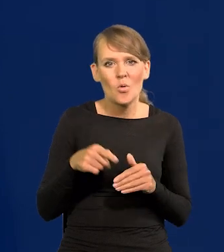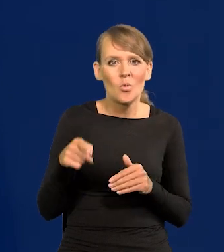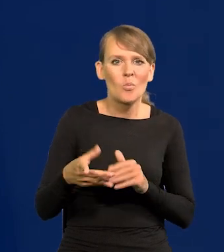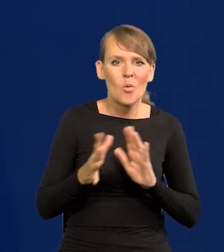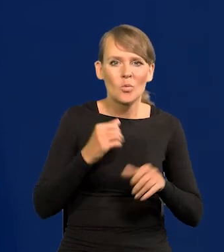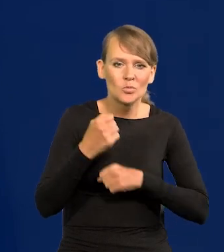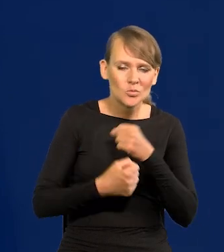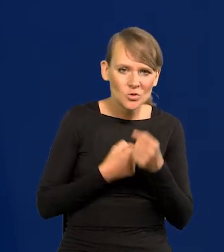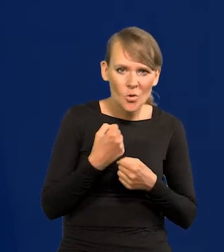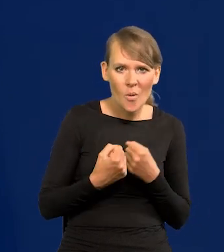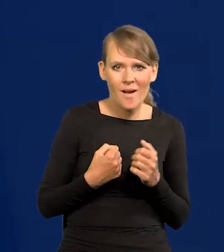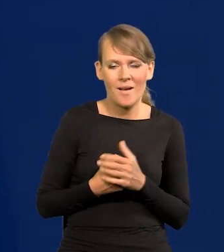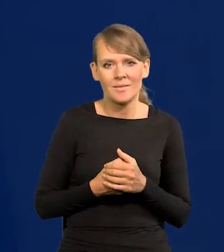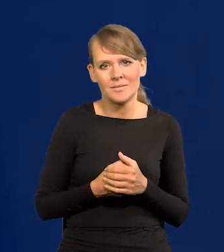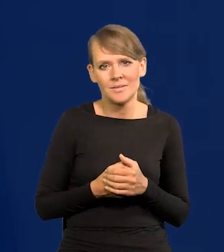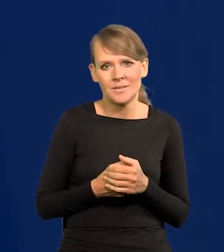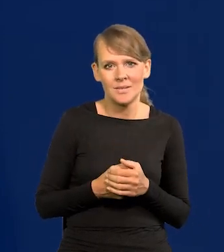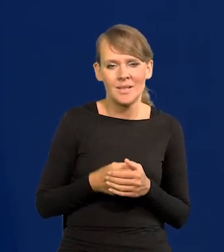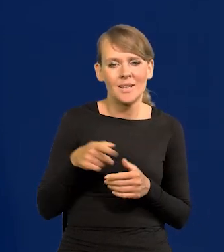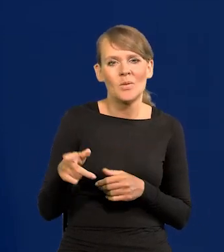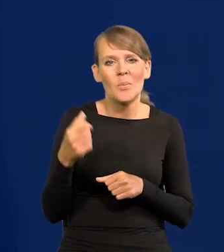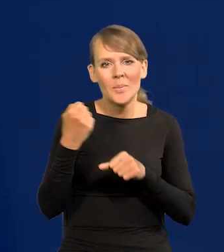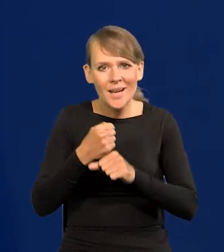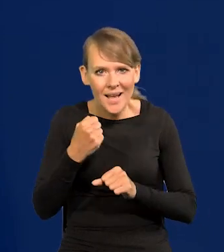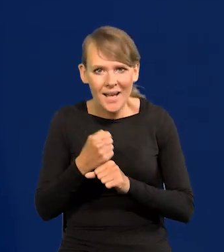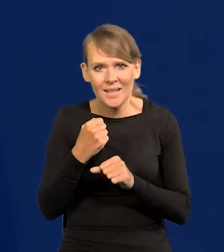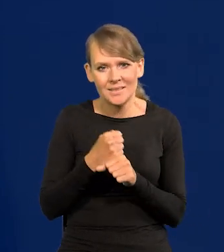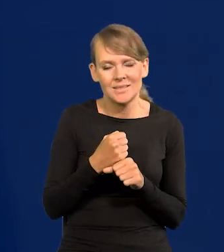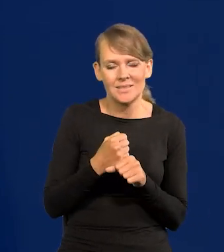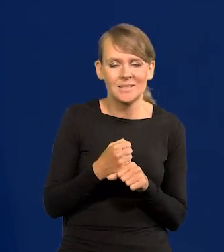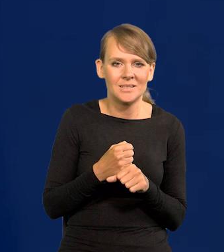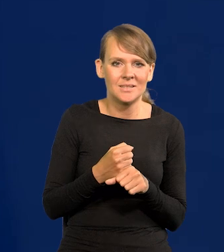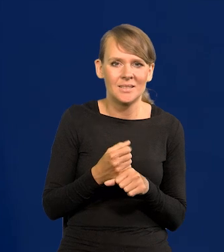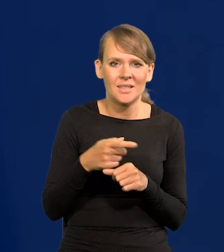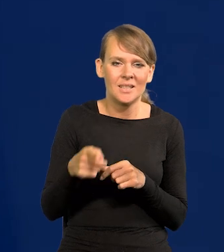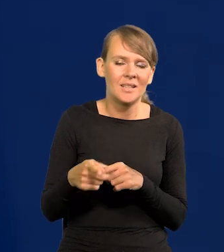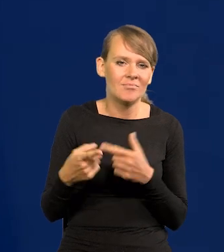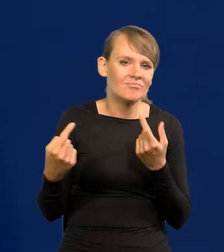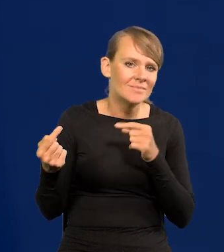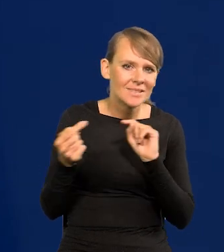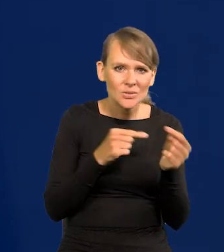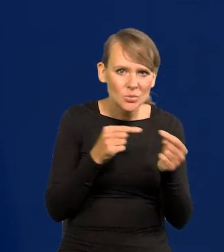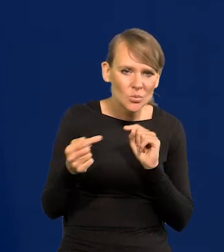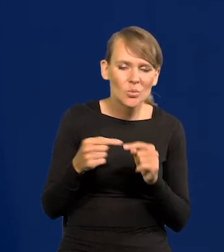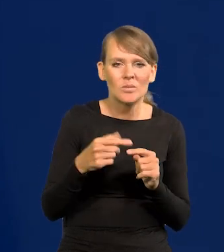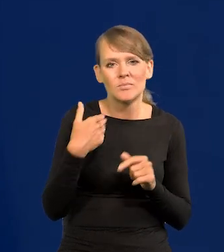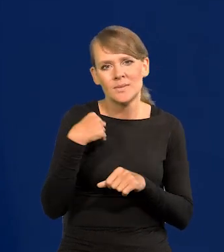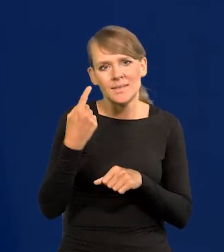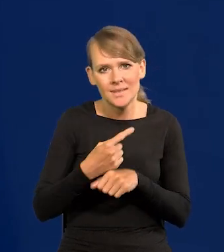że w strasznej pracy, nadmiernej, sporach, dyskusjach to było decydowane coś,